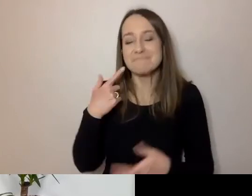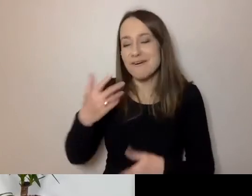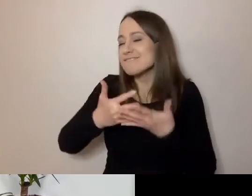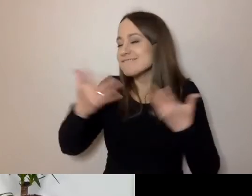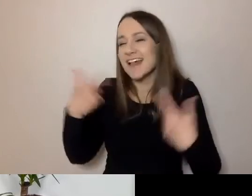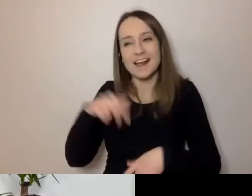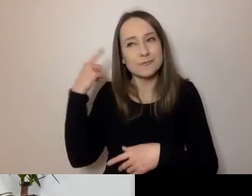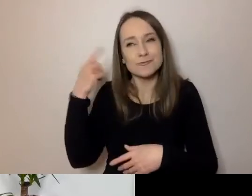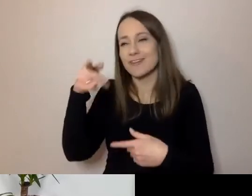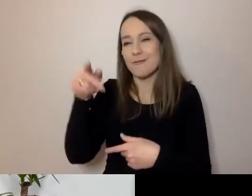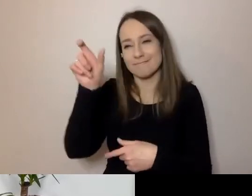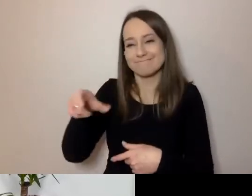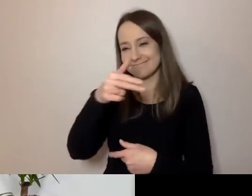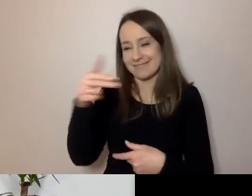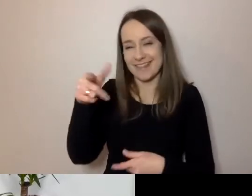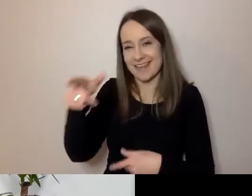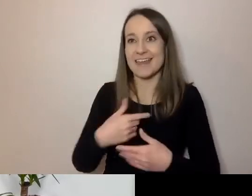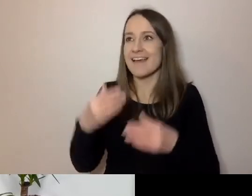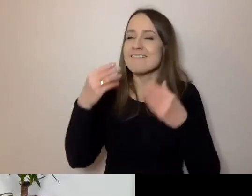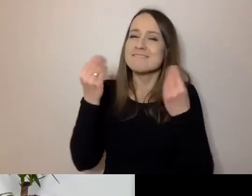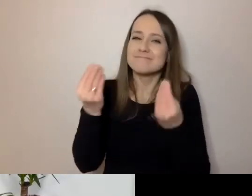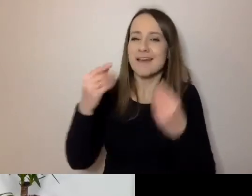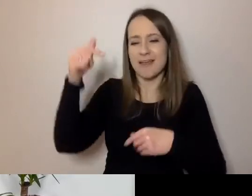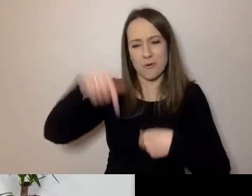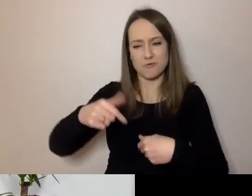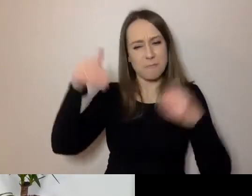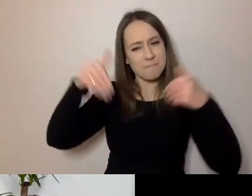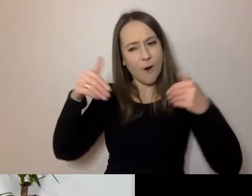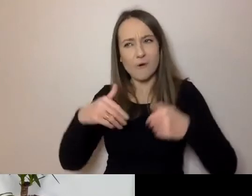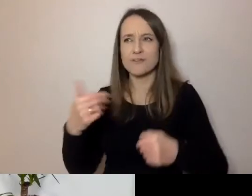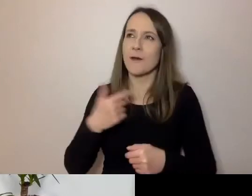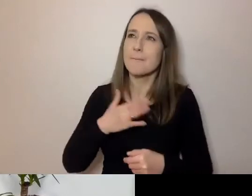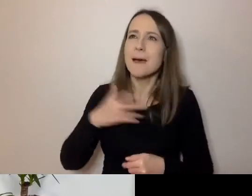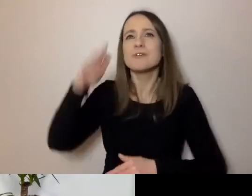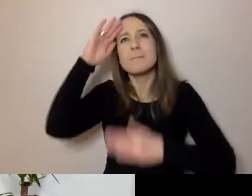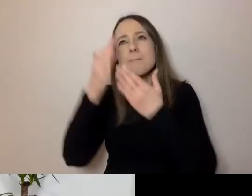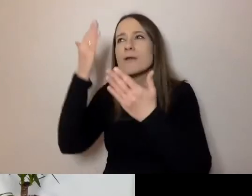Tu mam fantastyczną opcję, że mogę poznawać ludzi, do których wzdycham przez komputer.